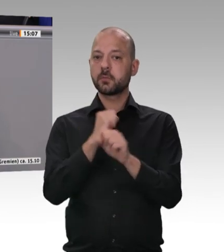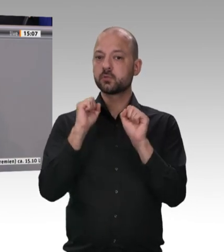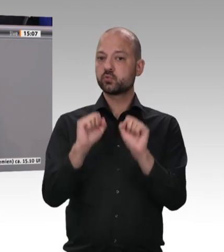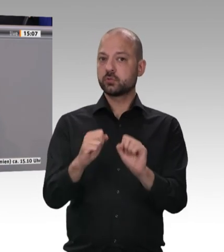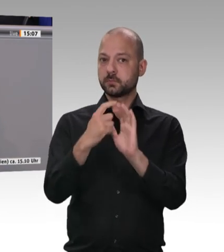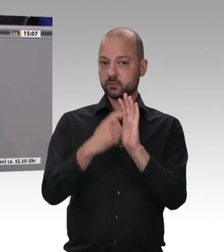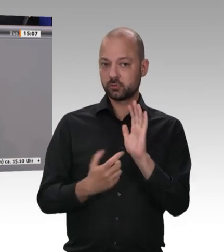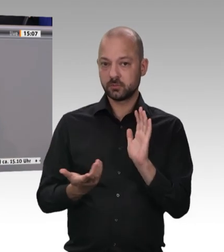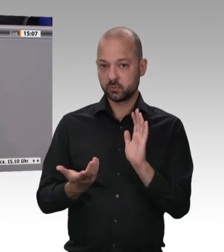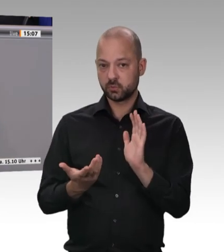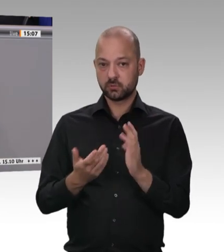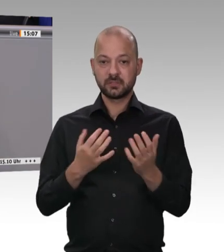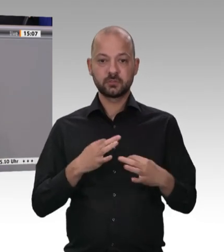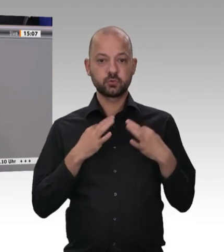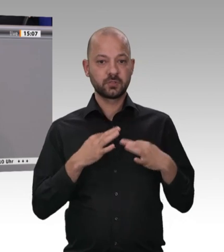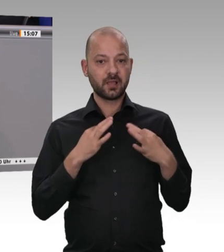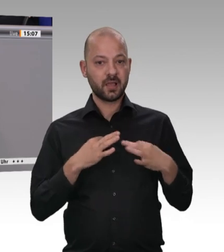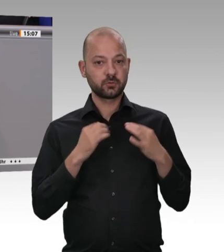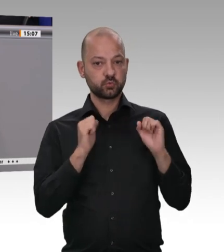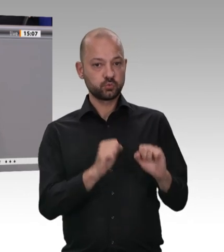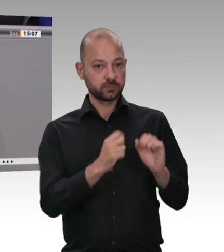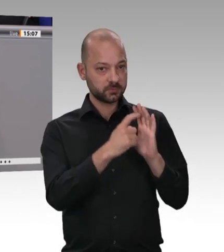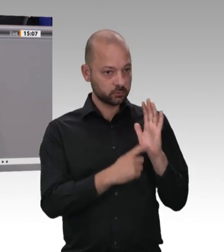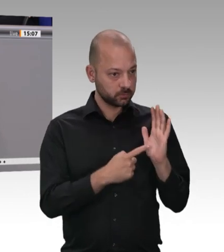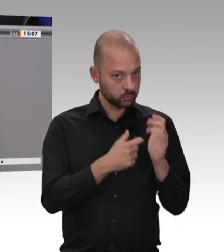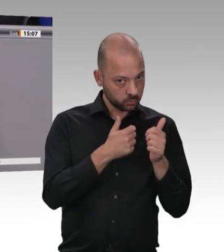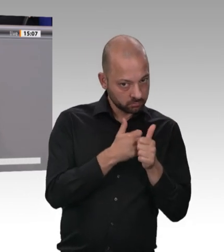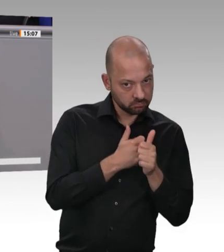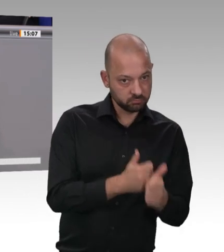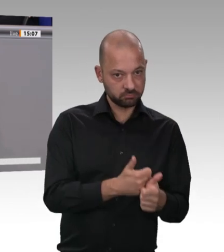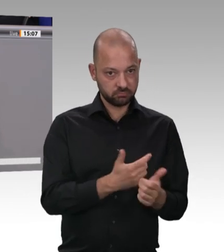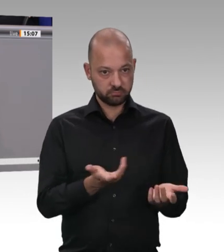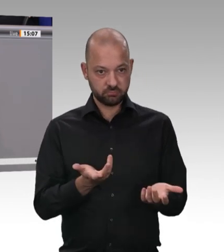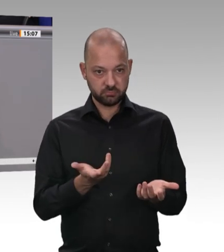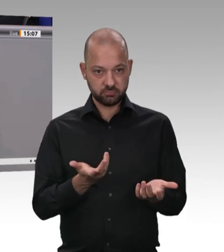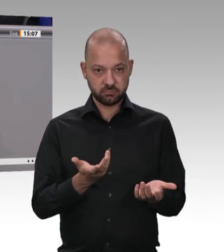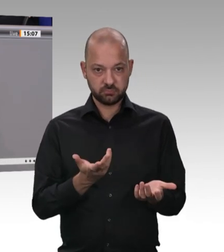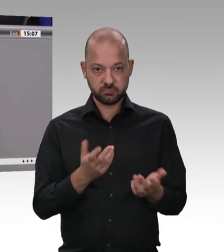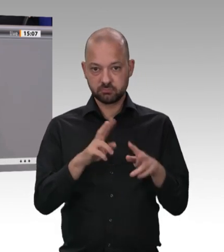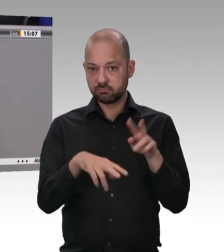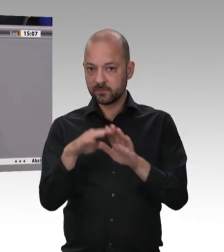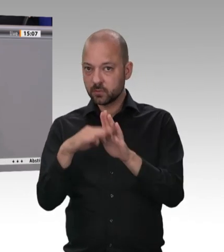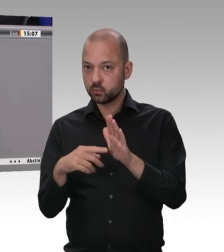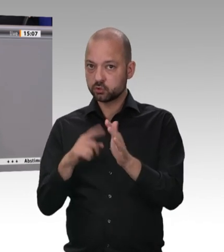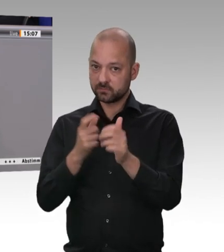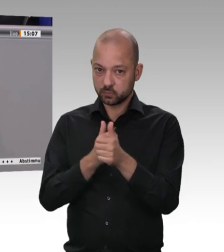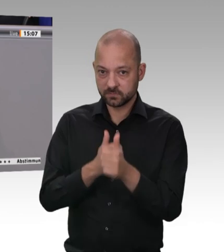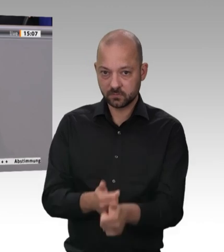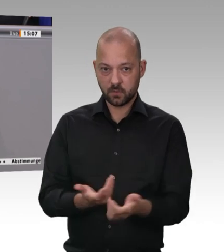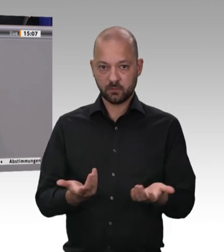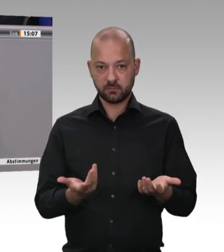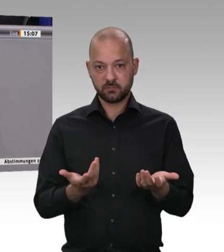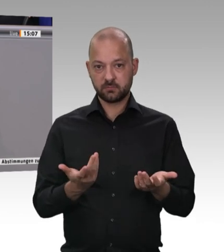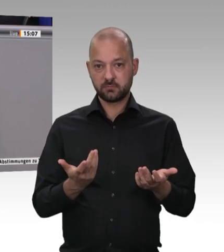Frau Müller-Gemmeke, sich hier in der Diskussion zu fragen, welches Instrumentarium das beste